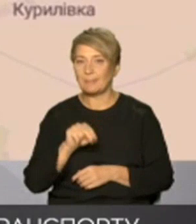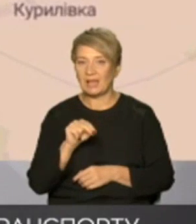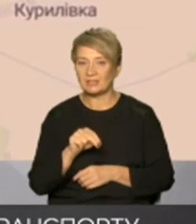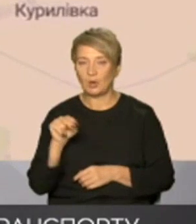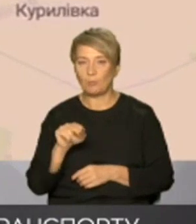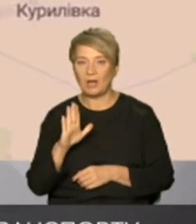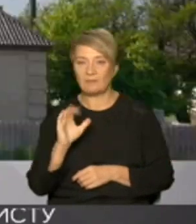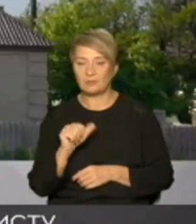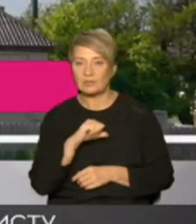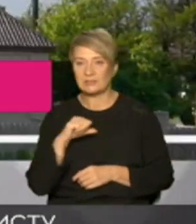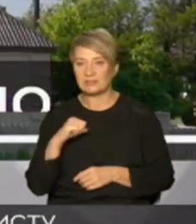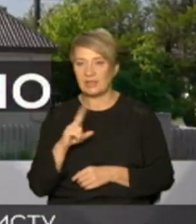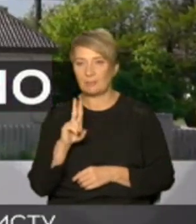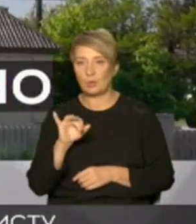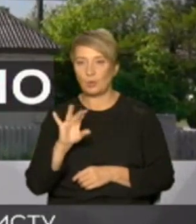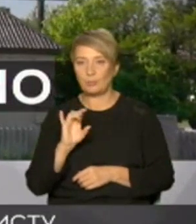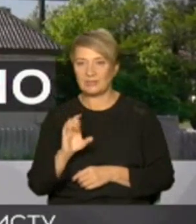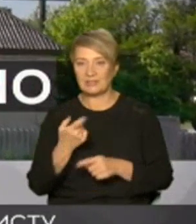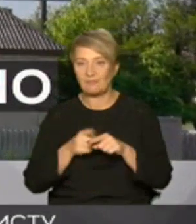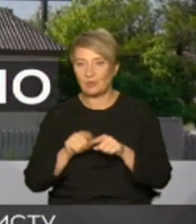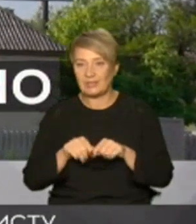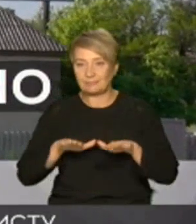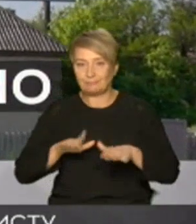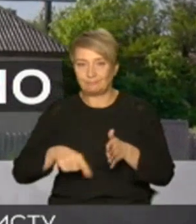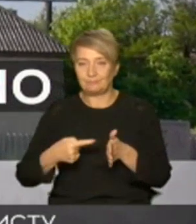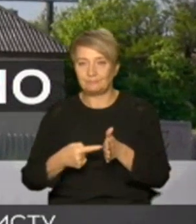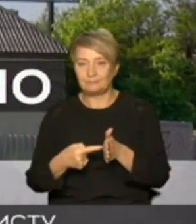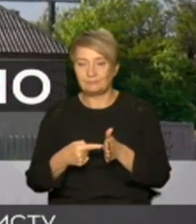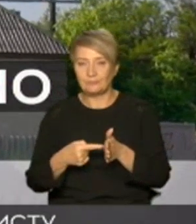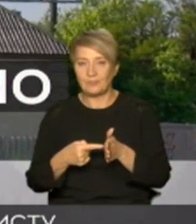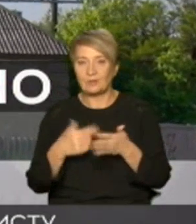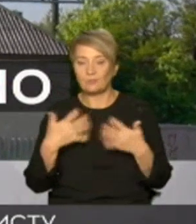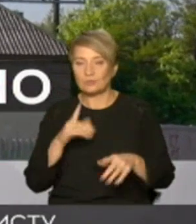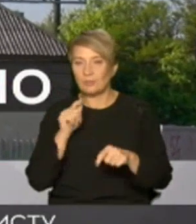Куп'янськ вузловий тобто ці населені пункти перейшли під контроль збройних сил України